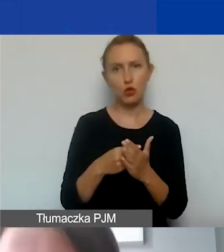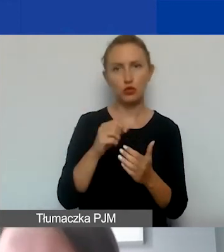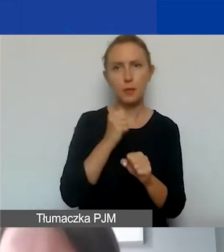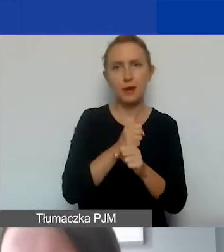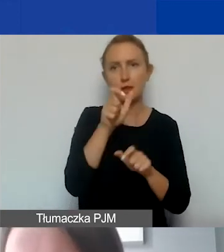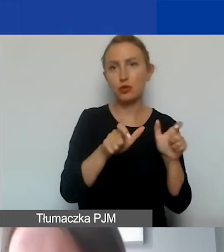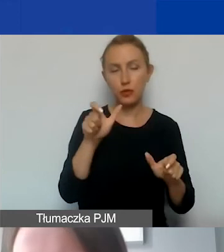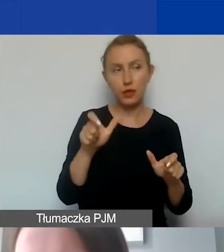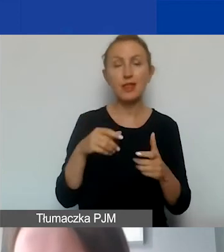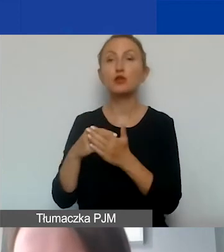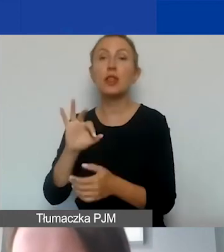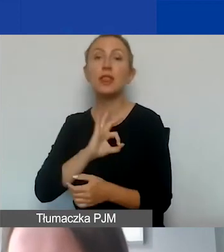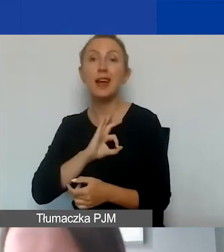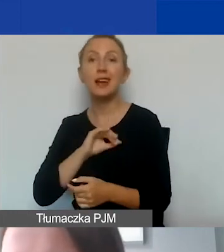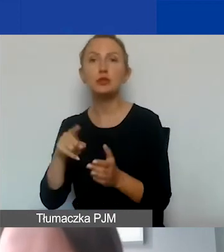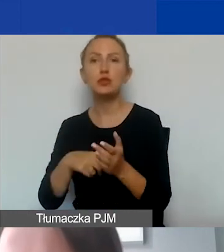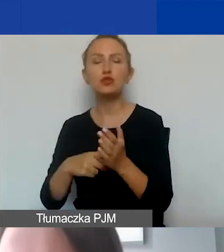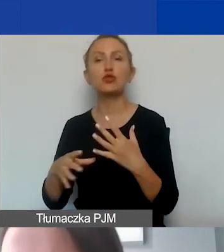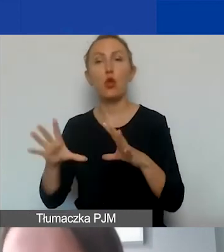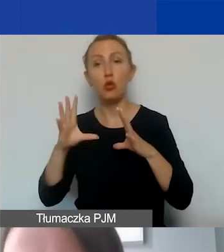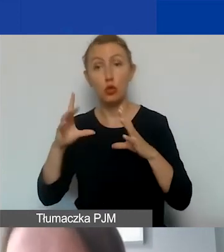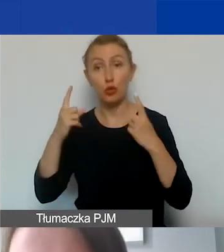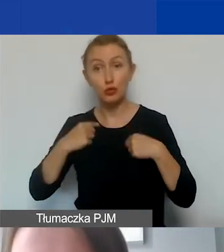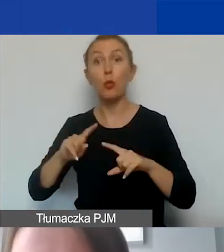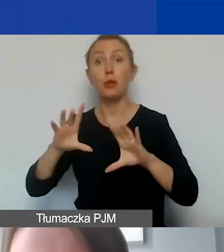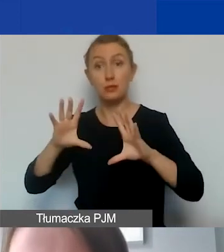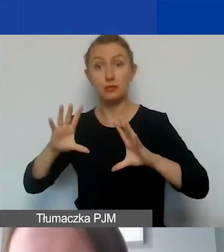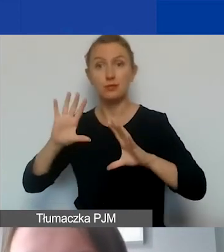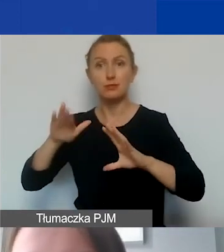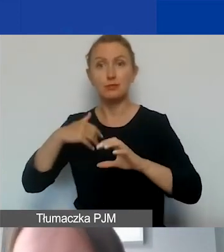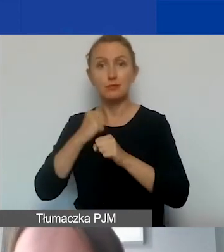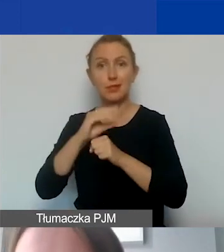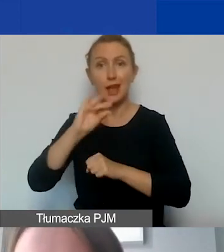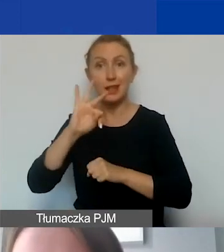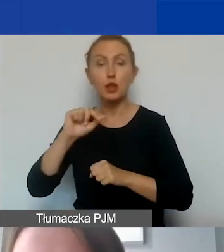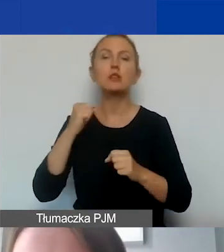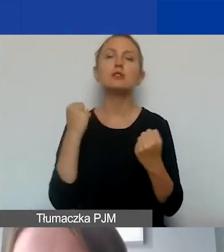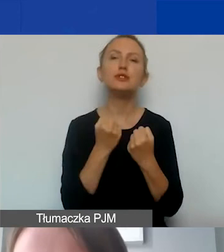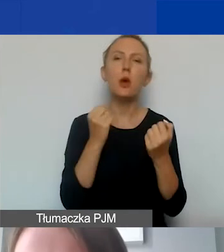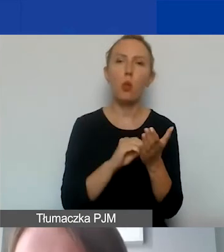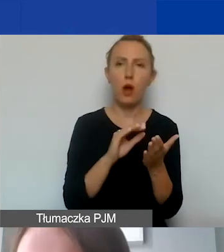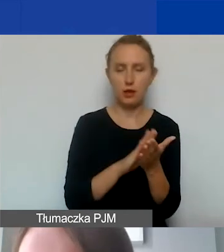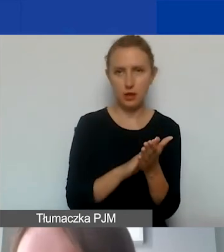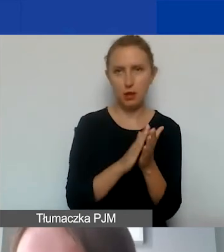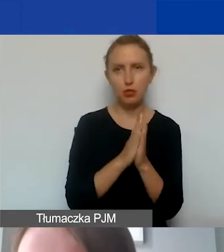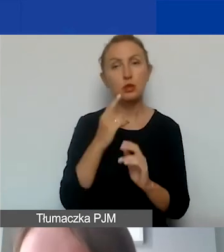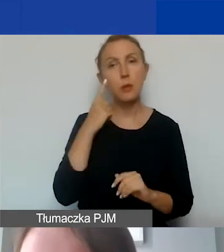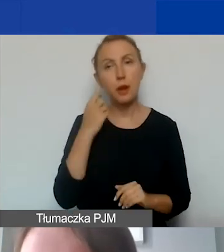Koszty delegacji związane z zatrudnianymi osobami wrzucamy do działań. Proszę pamiętać o tym, że zawsze do takiego kosztu